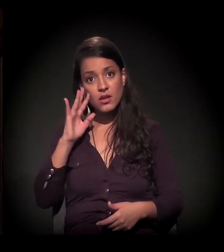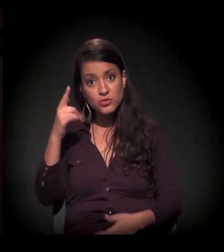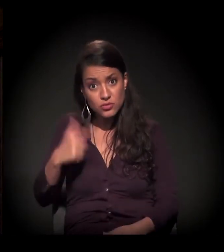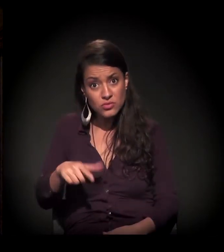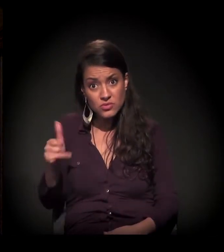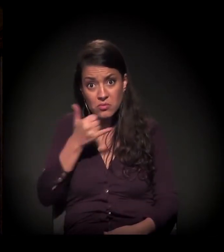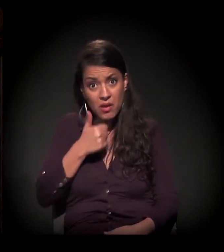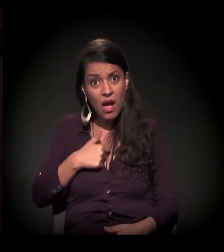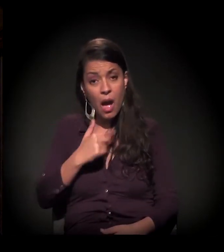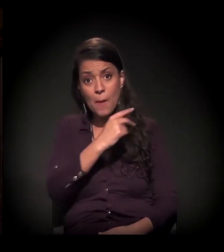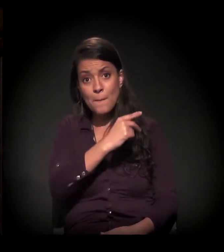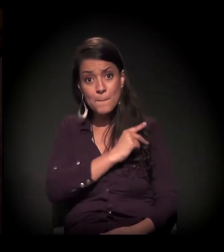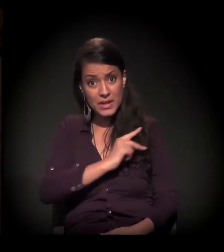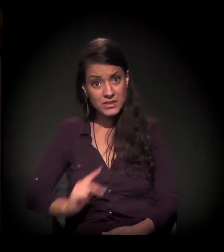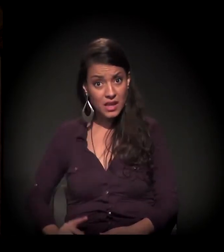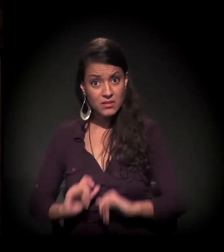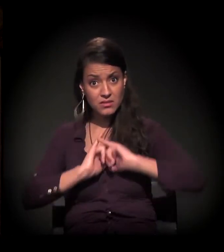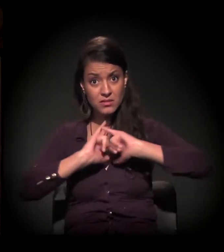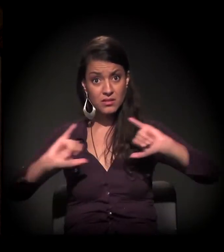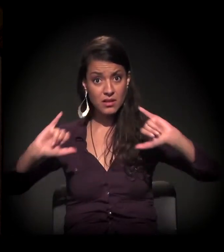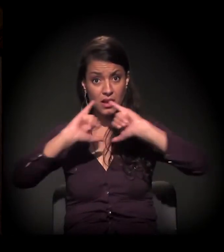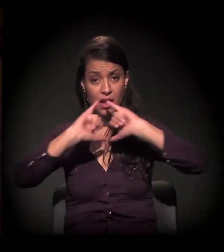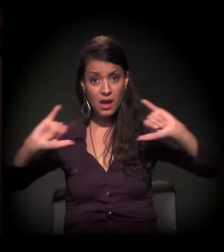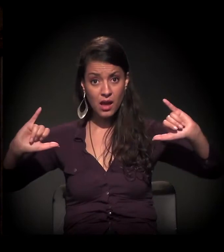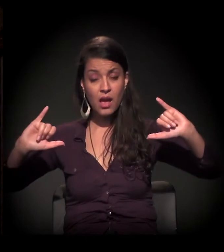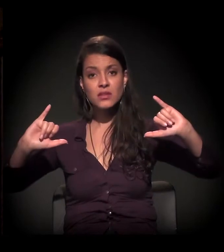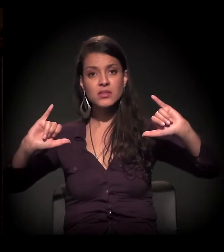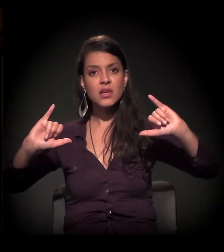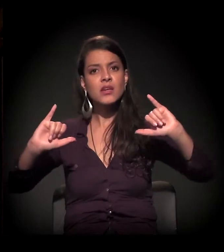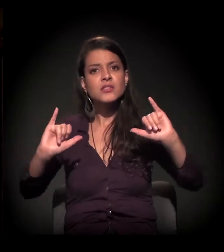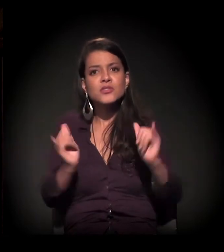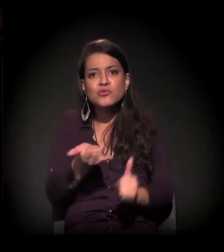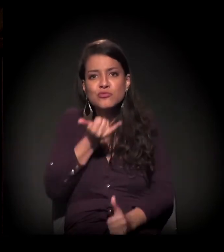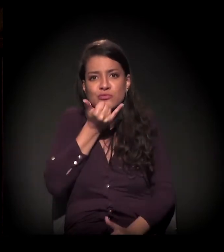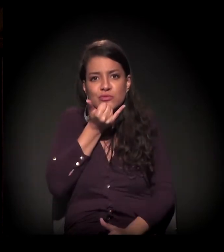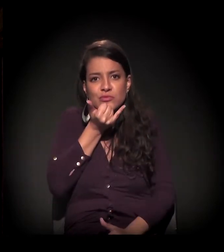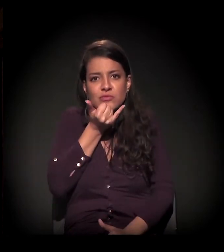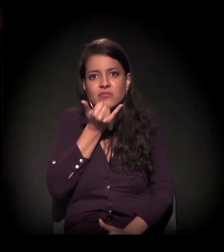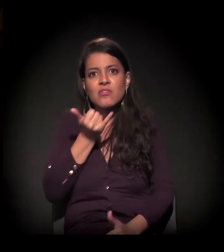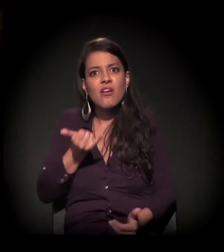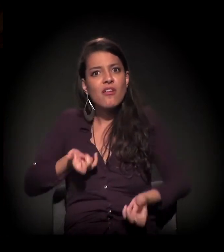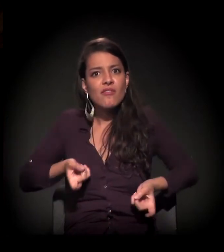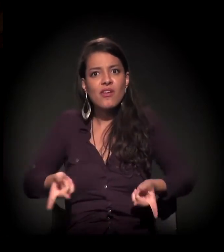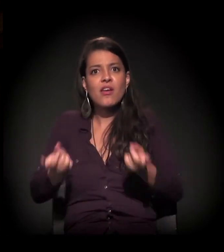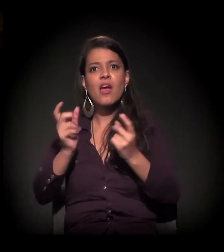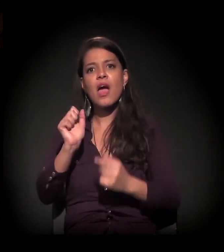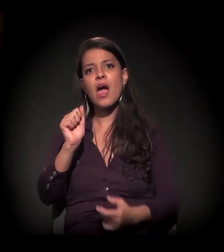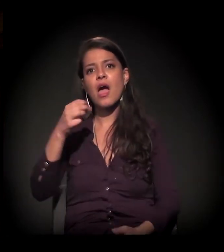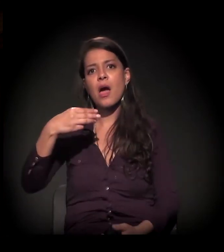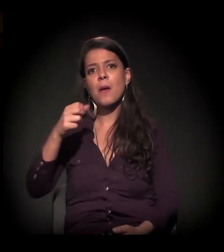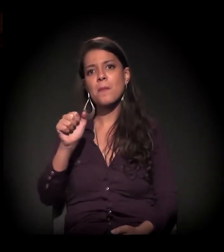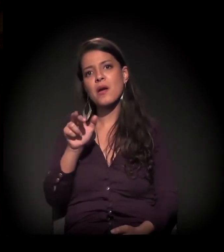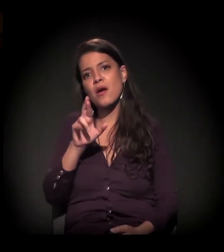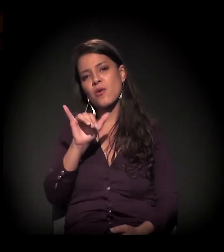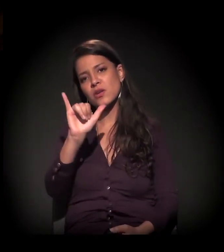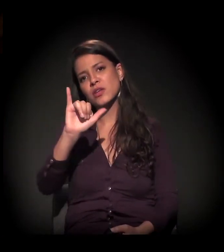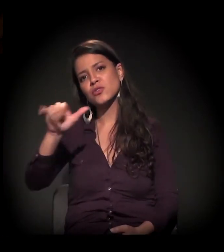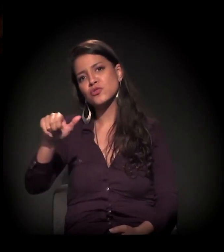E ele aventa essa possibilidade e aventa essa possibilidade com furor. O Amaury Jr. usou o termo que eu acho absurdo: